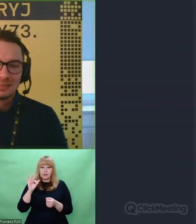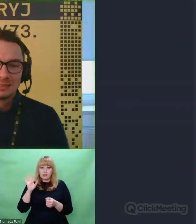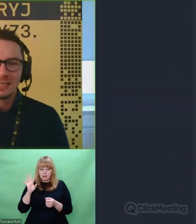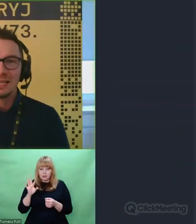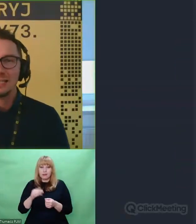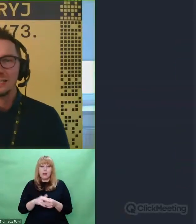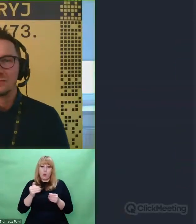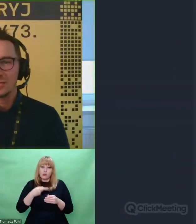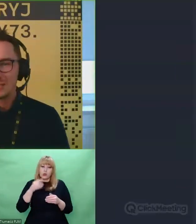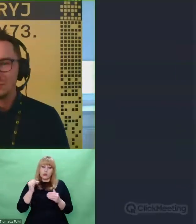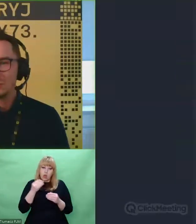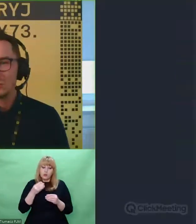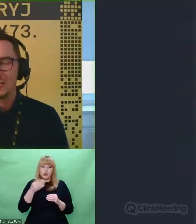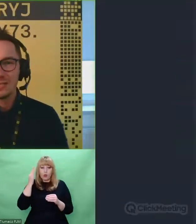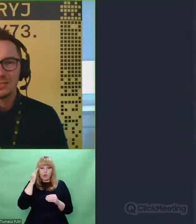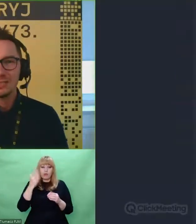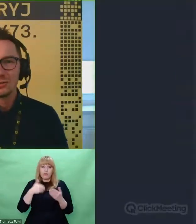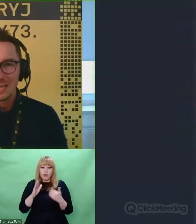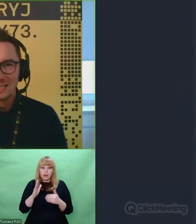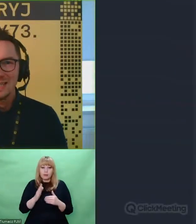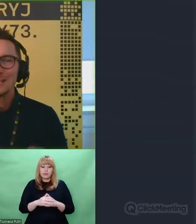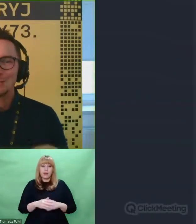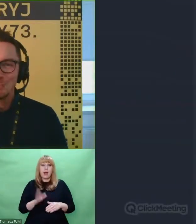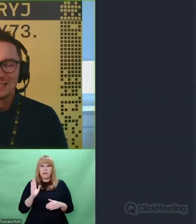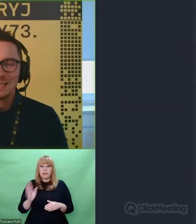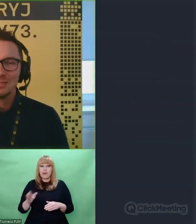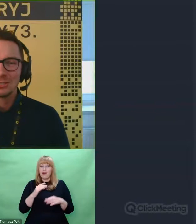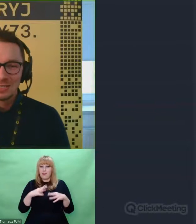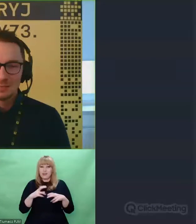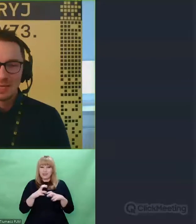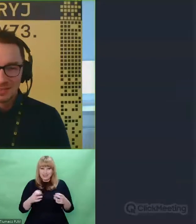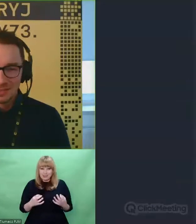Wszystkim tym, którzy znaleźli czas, żeby być z nami jeszcze raz bardzo serdecznie dziękuję.